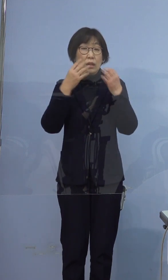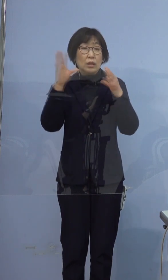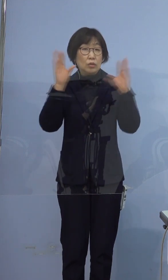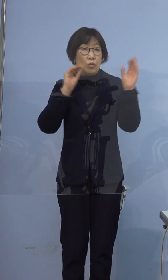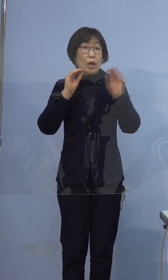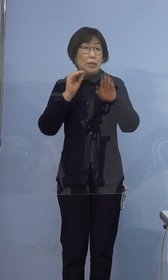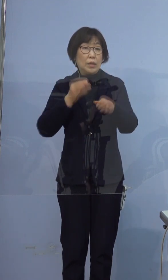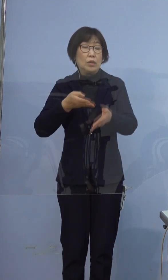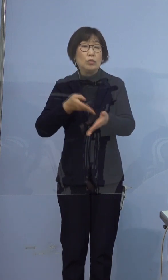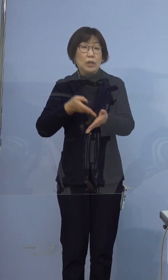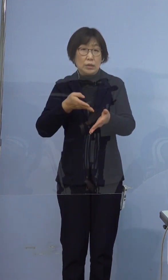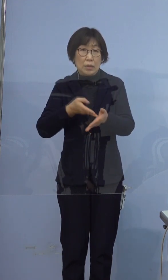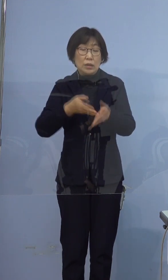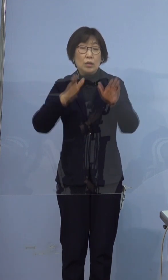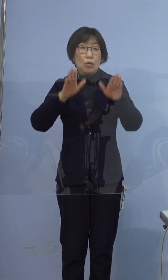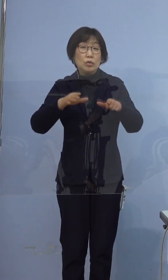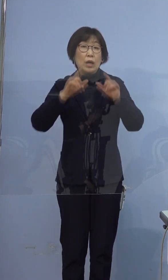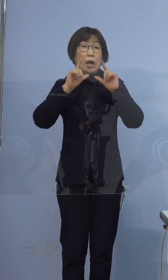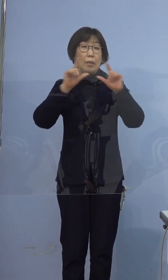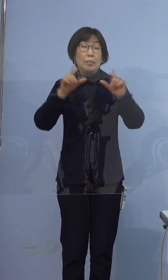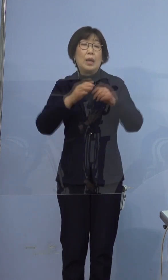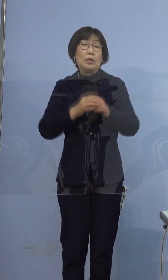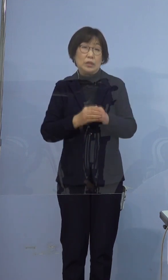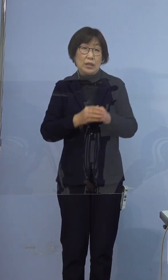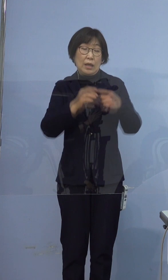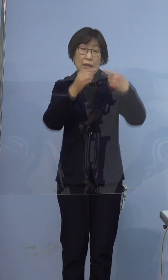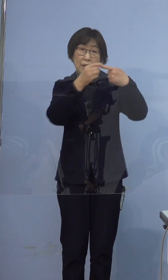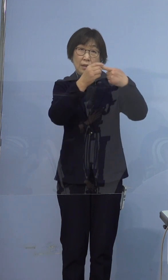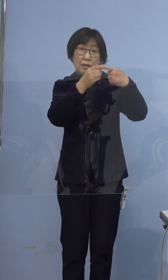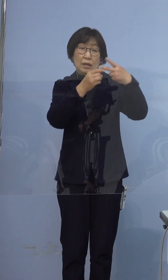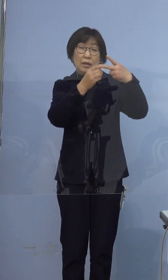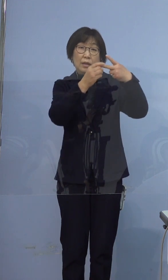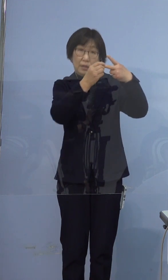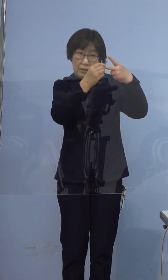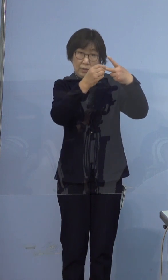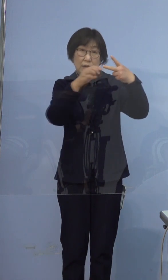本日発表いたしました397例目の方は